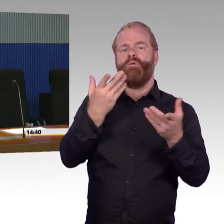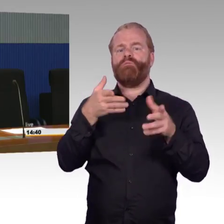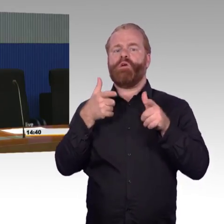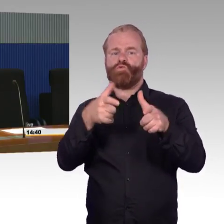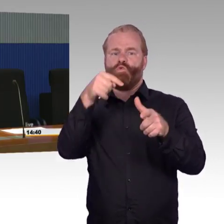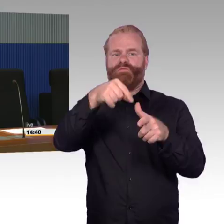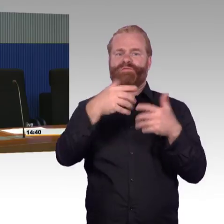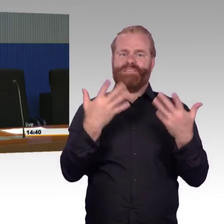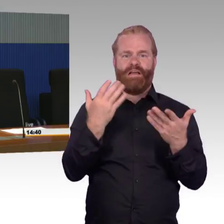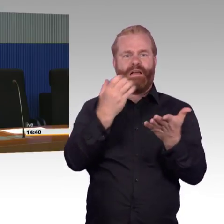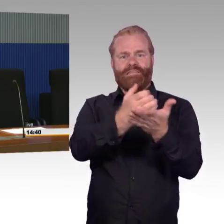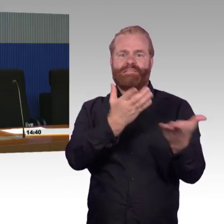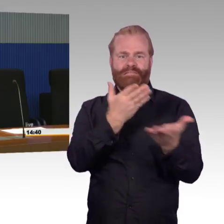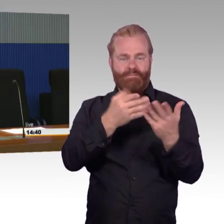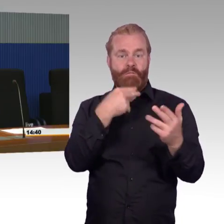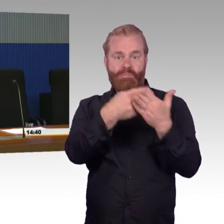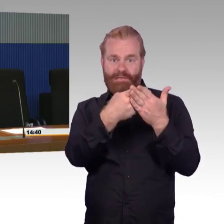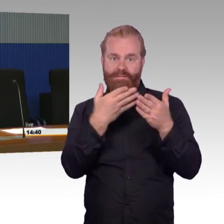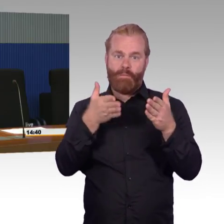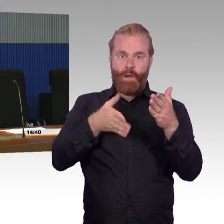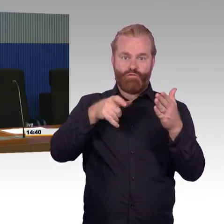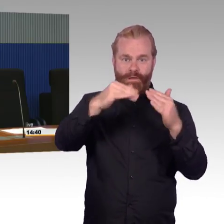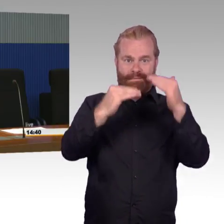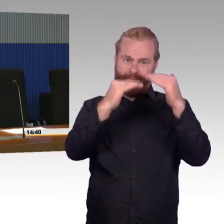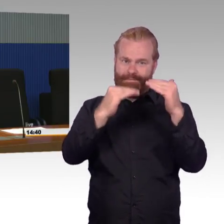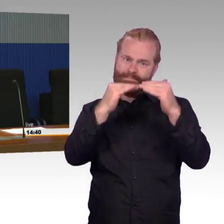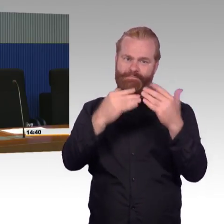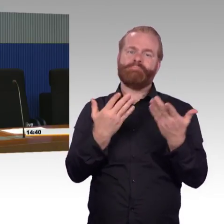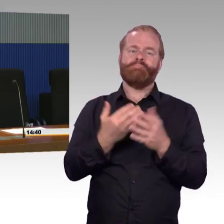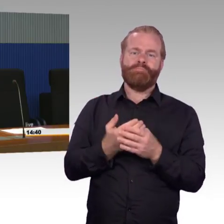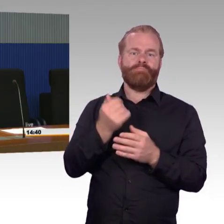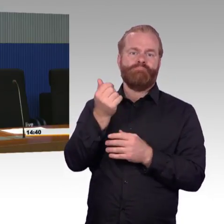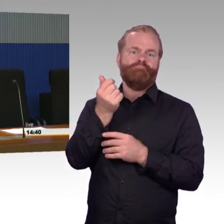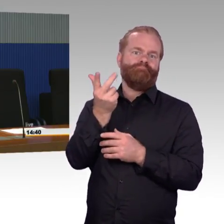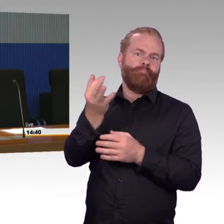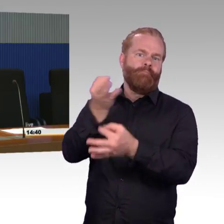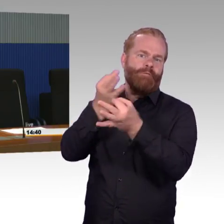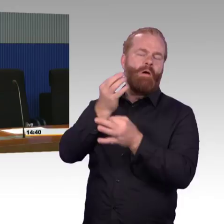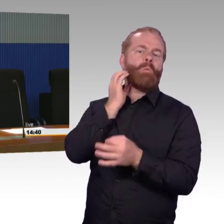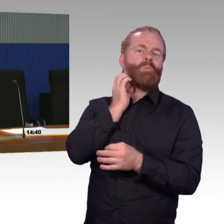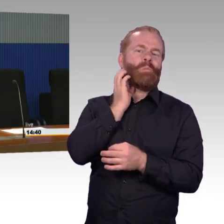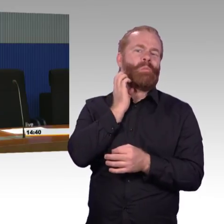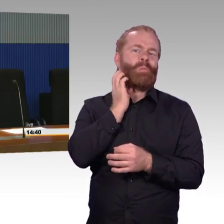Wir können bloß die Bahnsteighöhe so herstellen, wie sie gemäß Eisenbahnbau und -betriebsverordnung ist und das ist eben 76 Zentimeter.